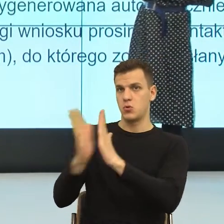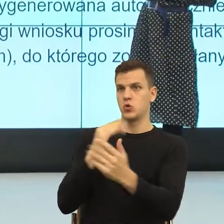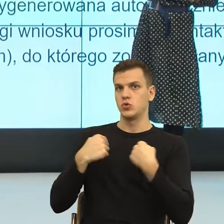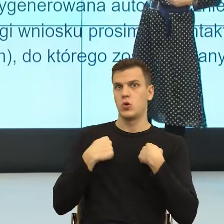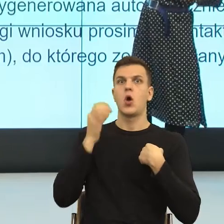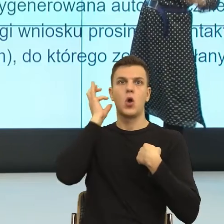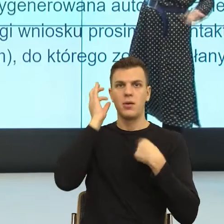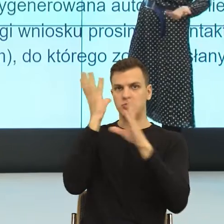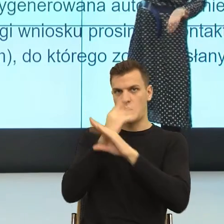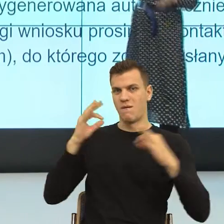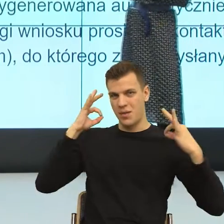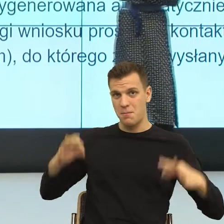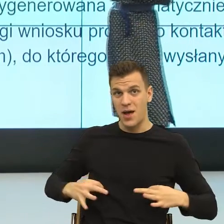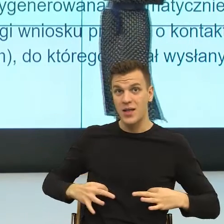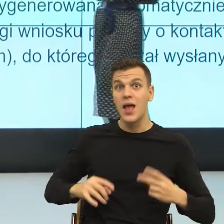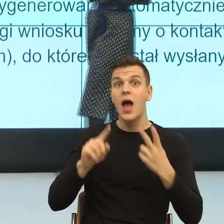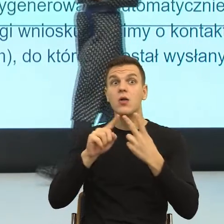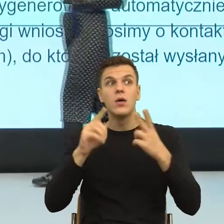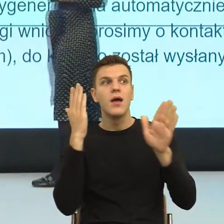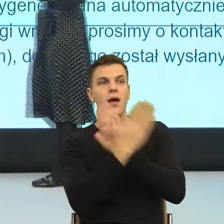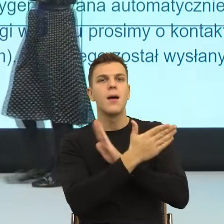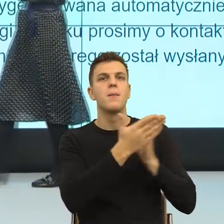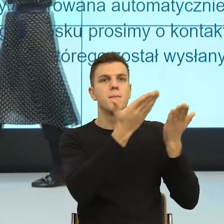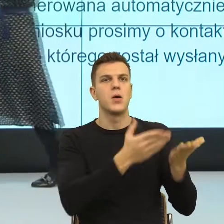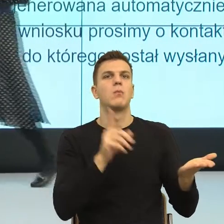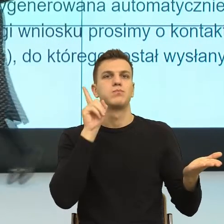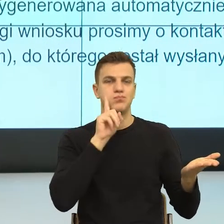na innej scenie, do Pana i teraz to bardzo utrudnia lekturę,